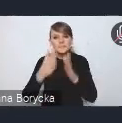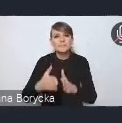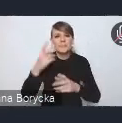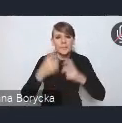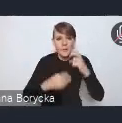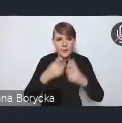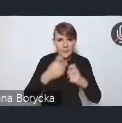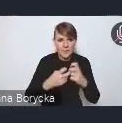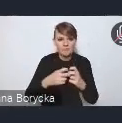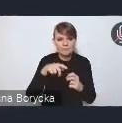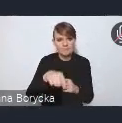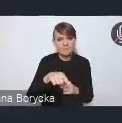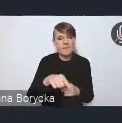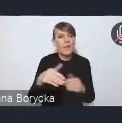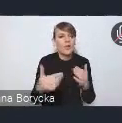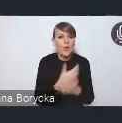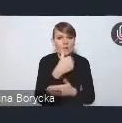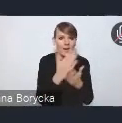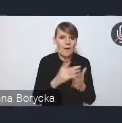które wskazujemy w nowej Krajowej Polityce Miejskiej,